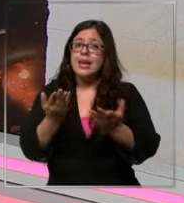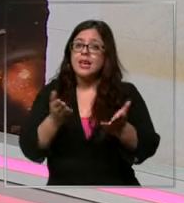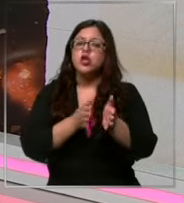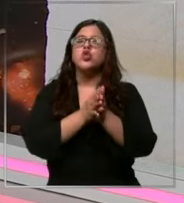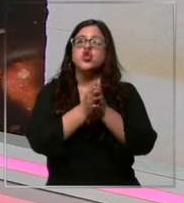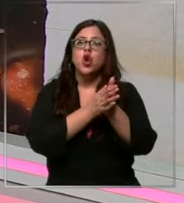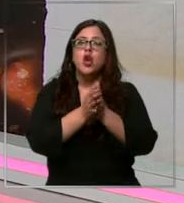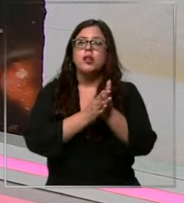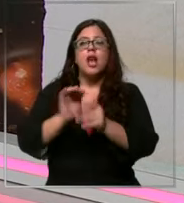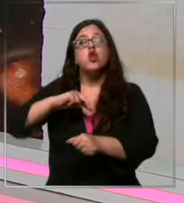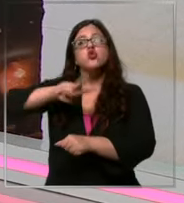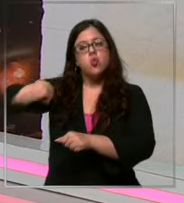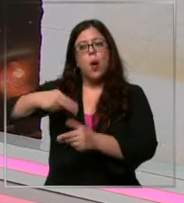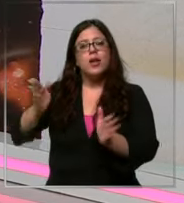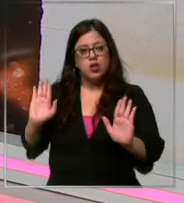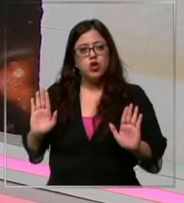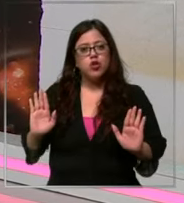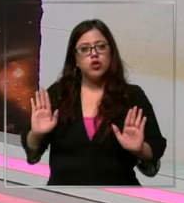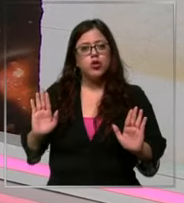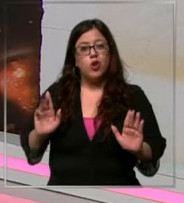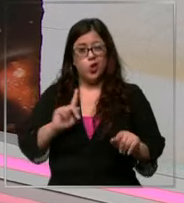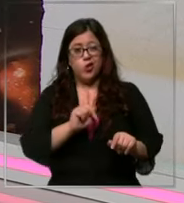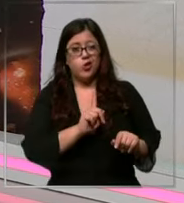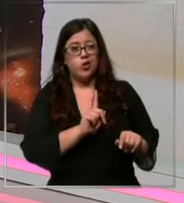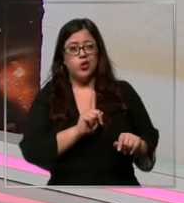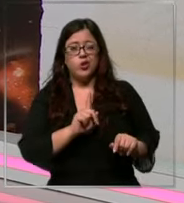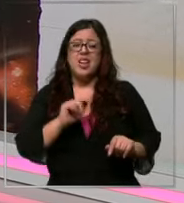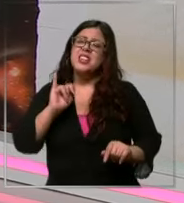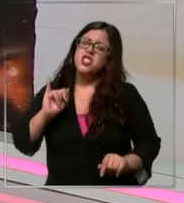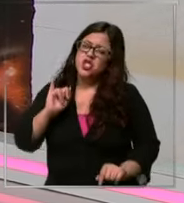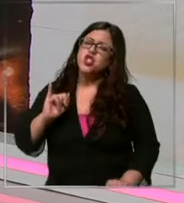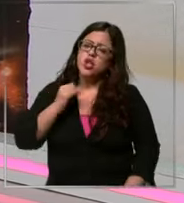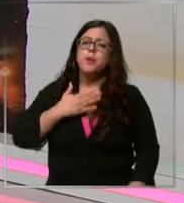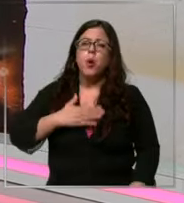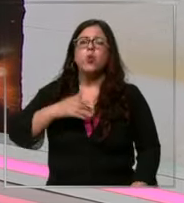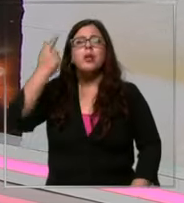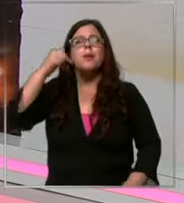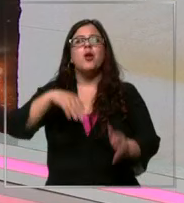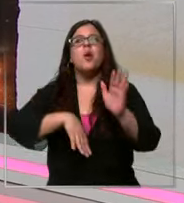de nuestros productos favoritos o no No tanto sí me gusta pero me gusta más el manjar hay